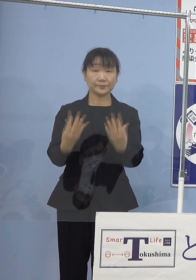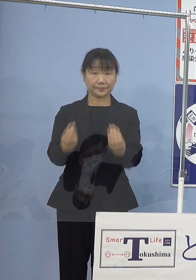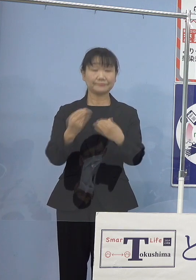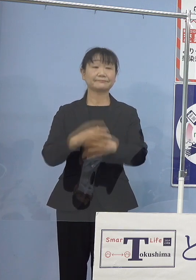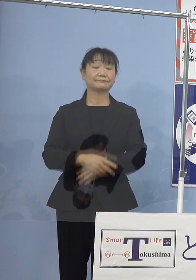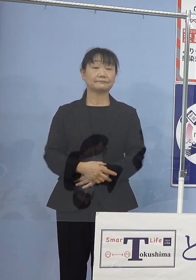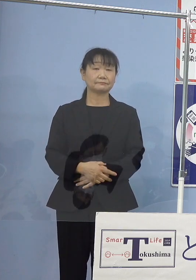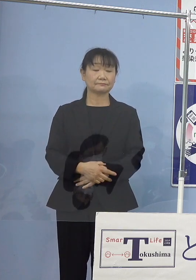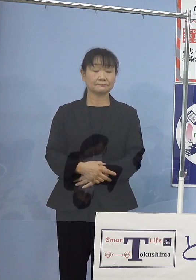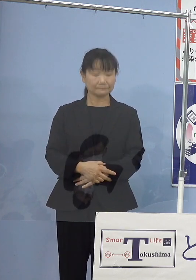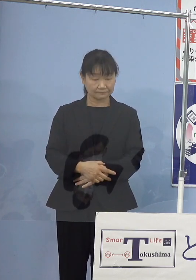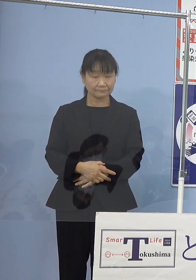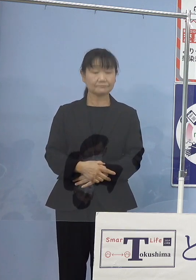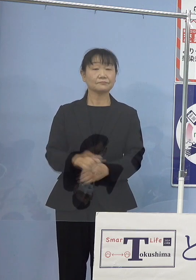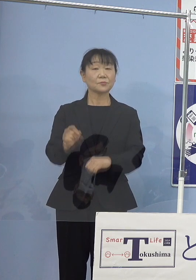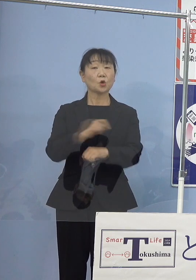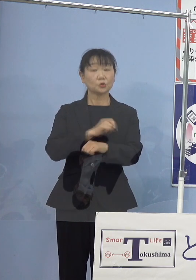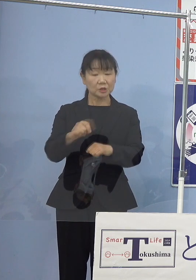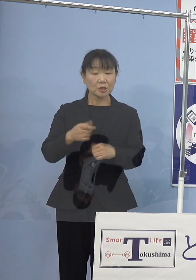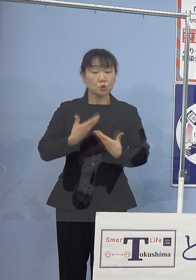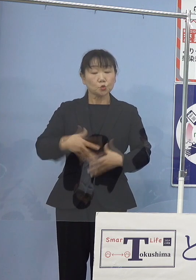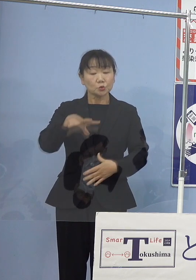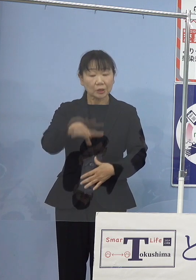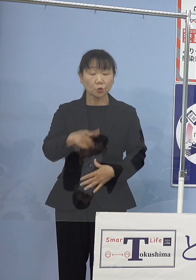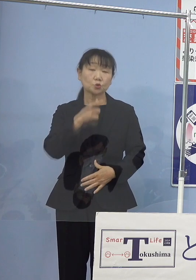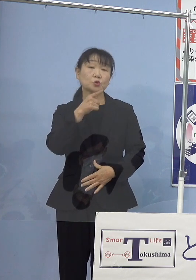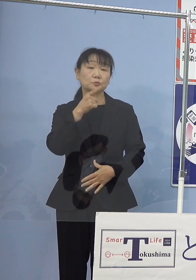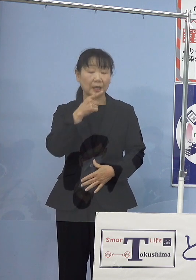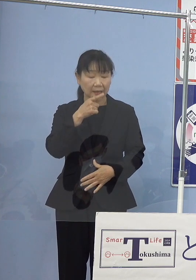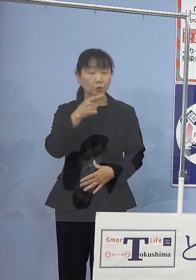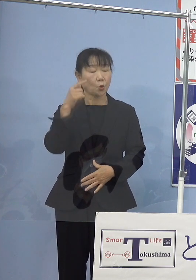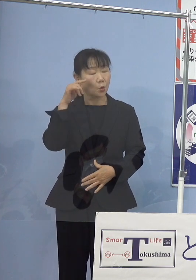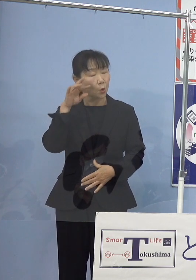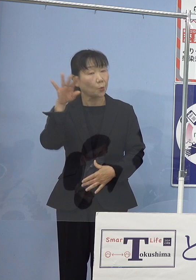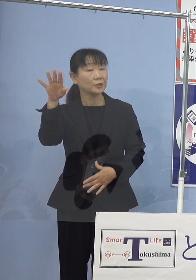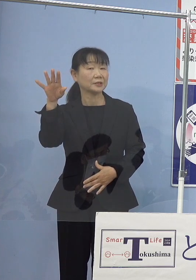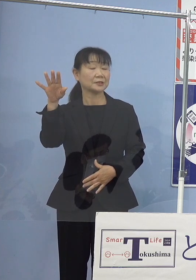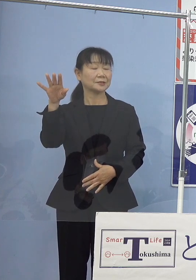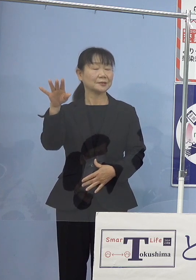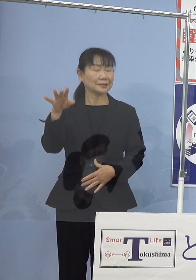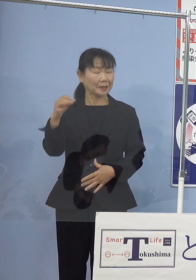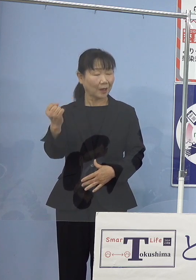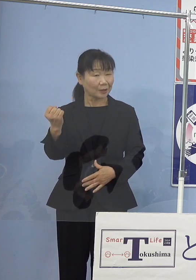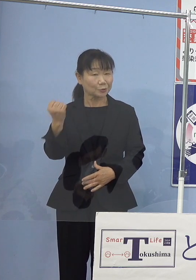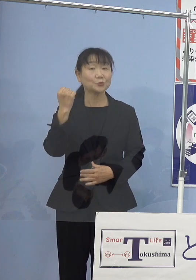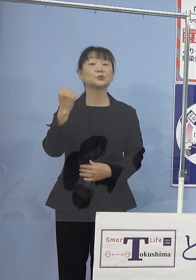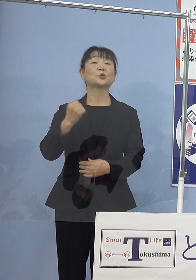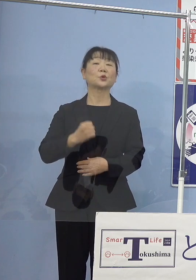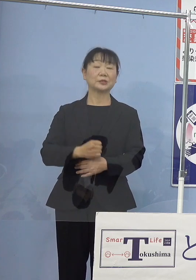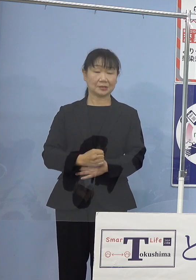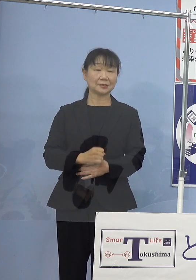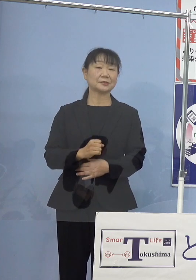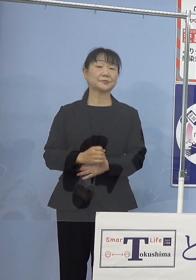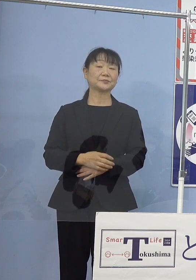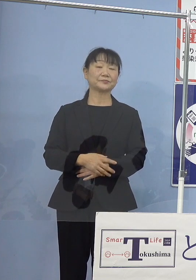中でも、ふるさと徳島への思い これが大変強いものがございまして